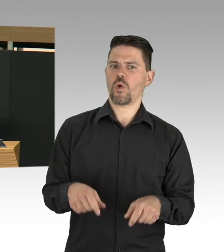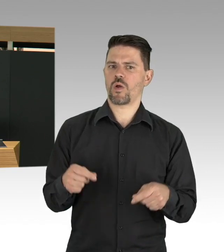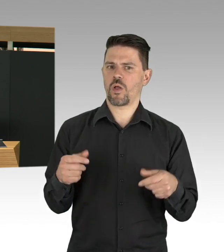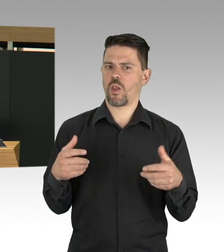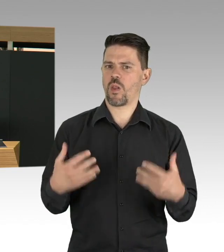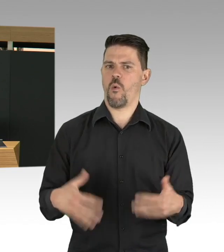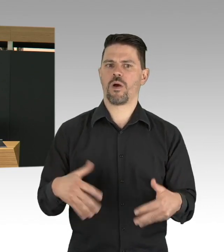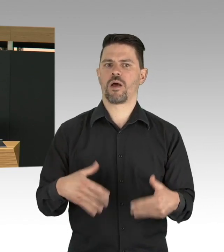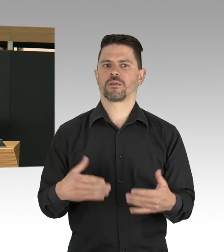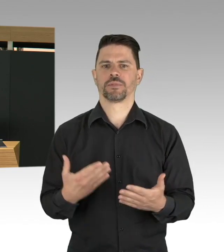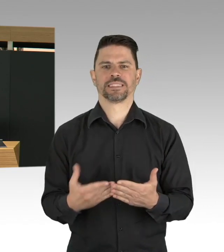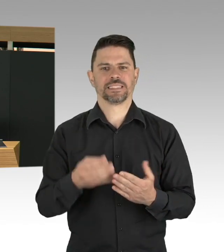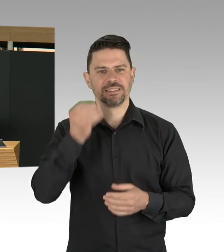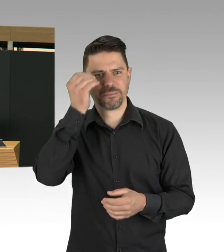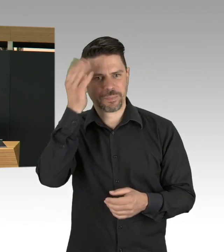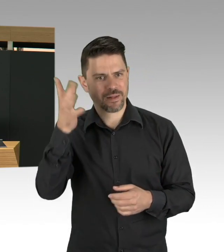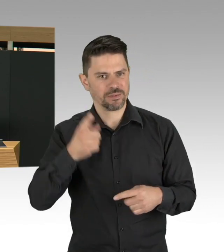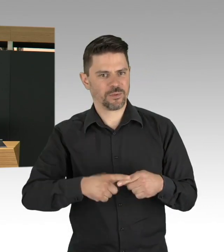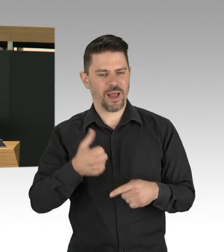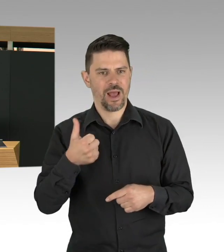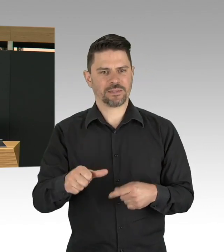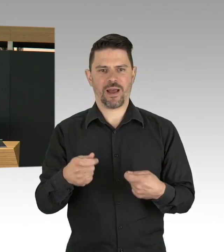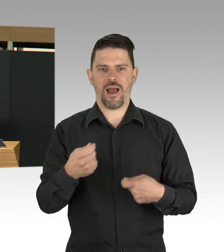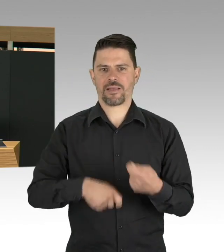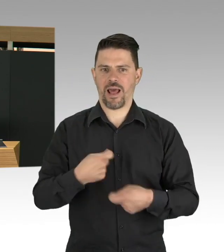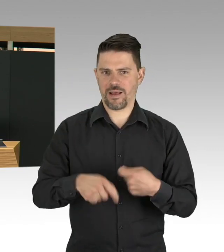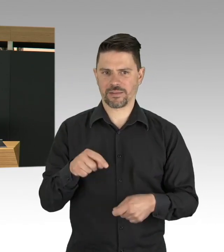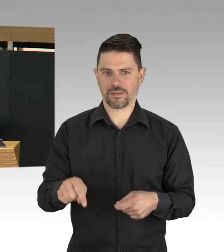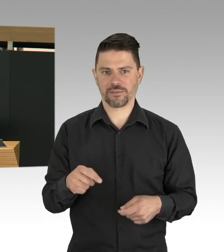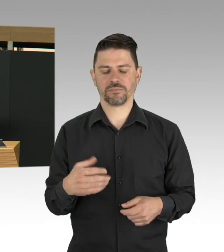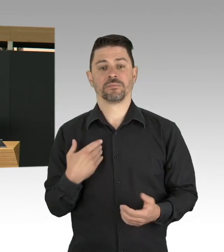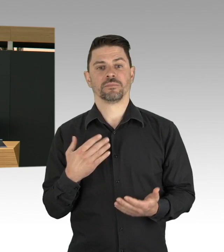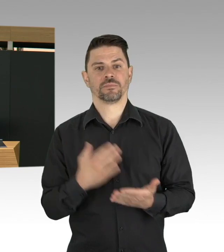Und diese Bedingungen kennen wir eigentlich schon, wir müssen uns das aber immer wieder vergegenwärtigen,